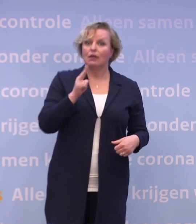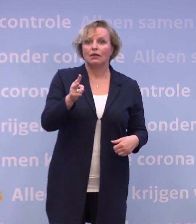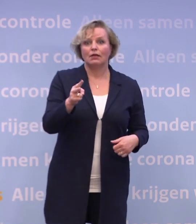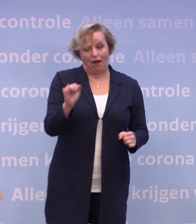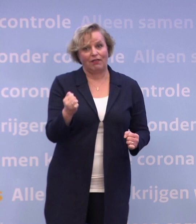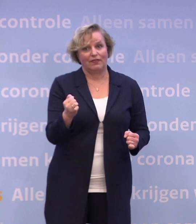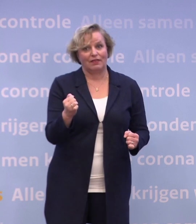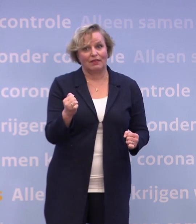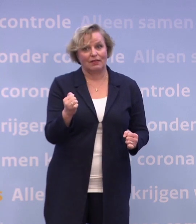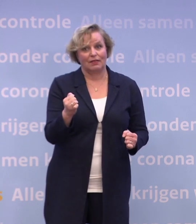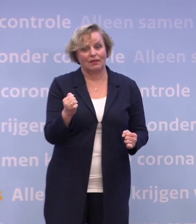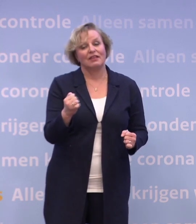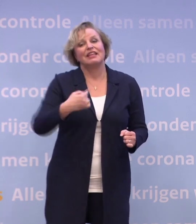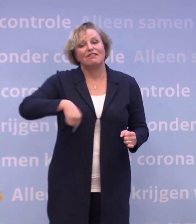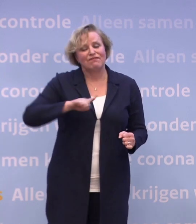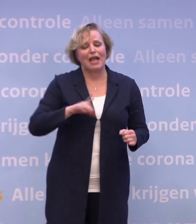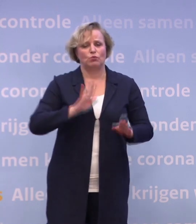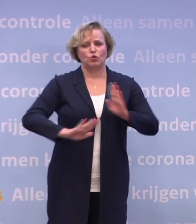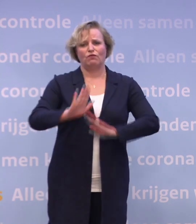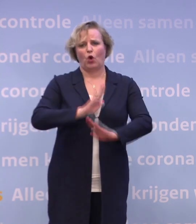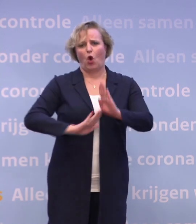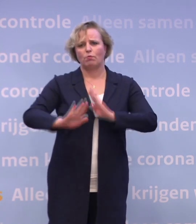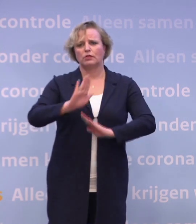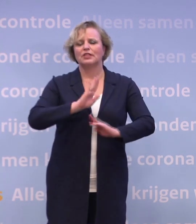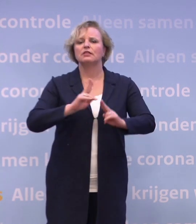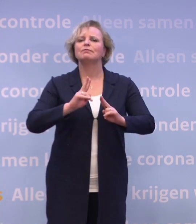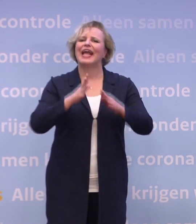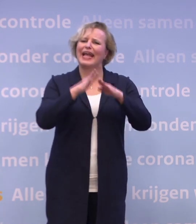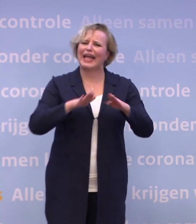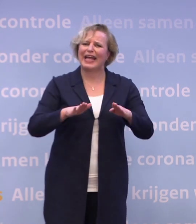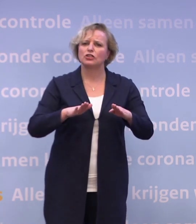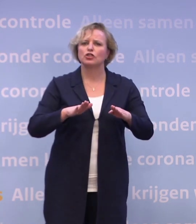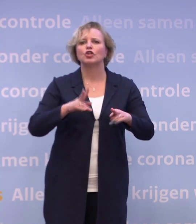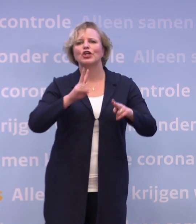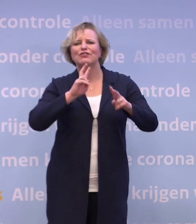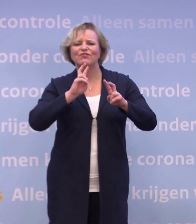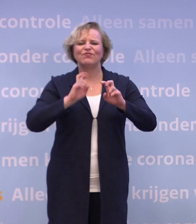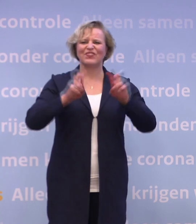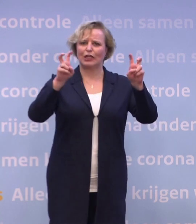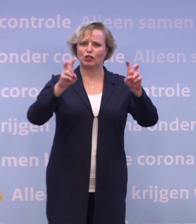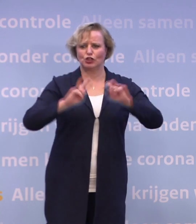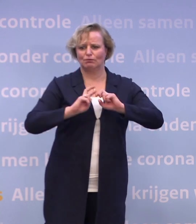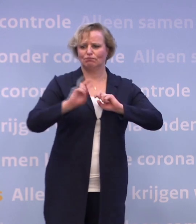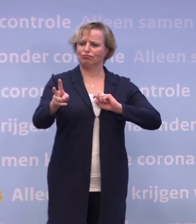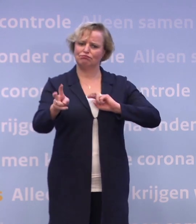En we moeten echt voorkomen dat we het virus met kerst cadeau doen... ...aan de mensen bij wie we aan tafel zitten...